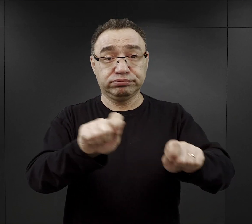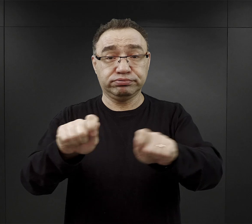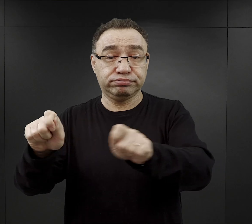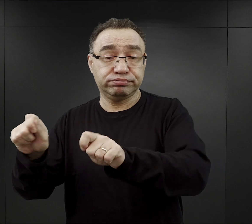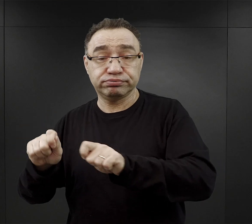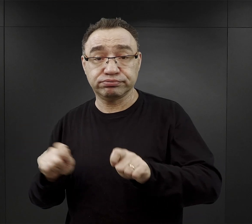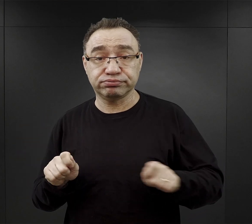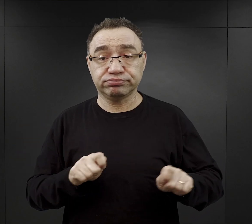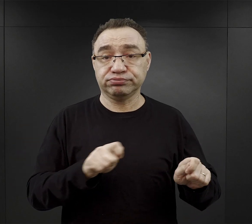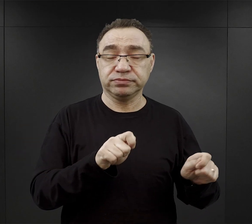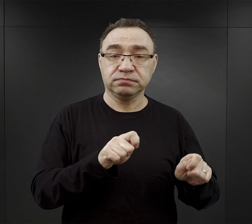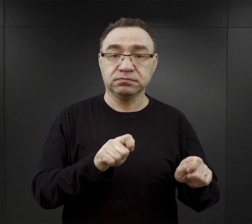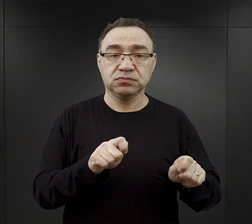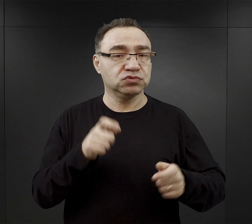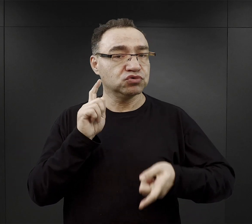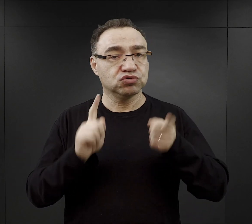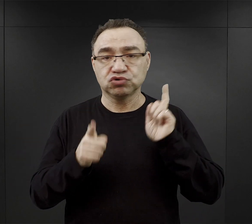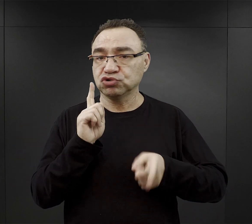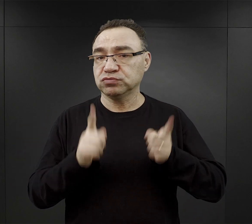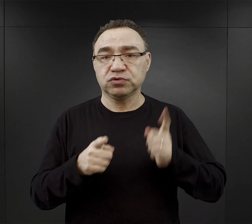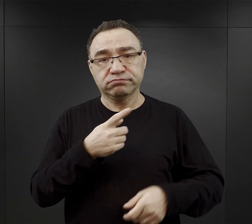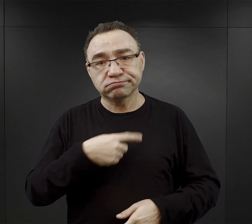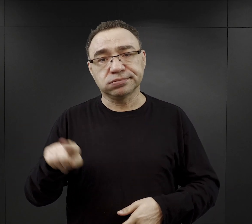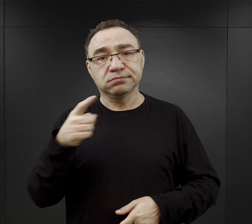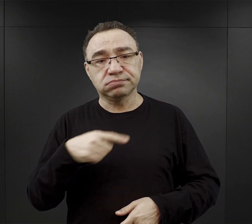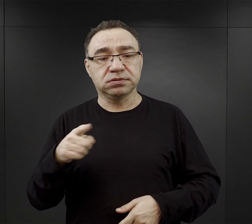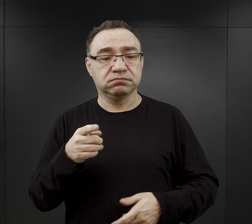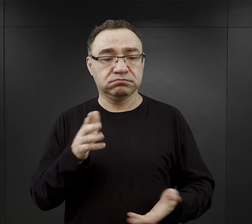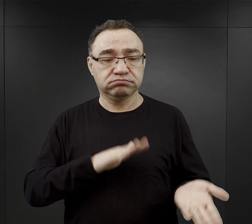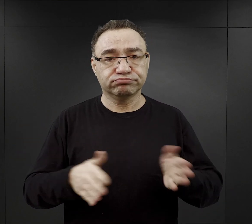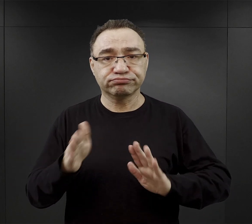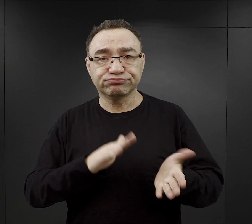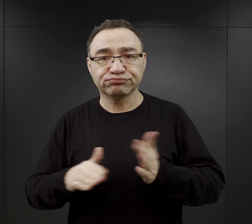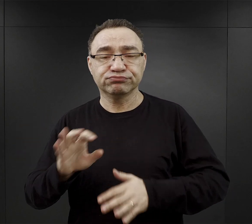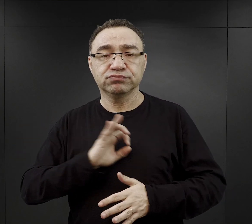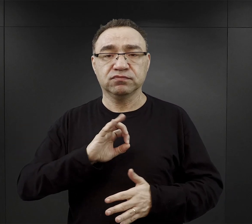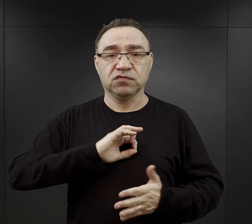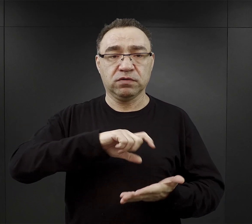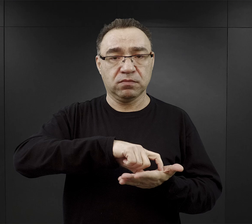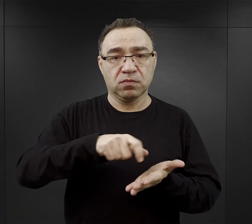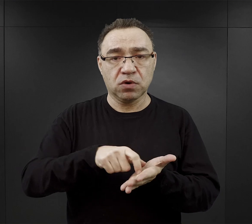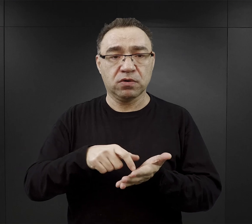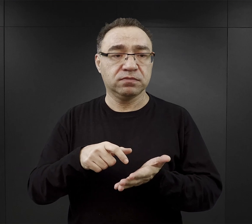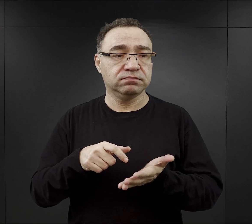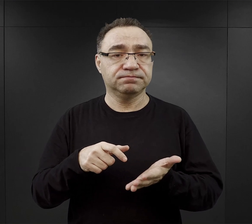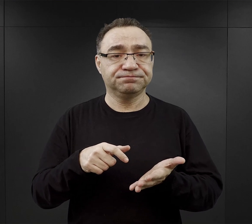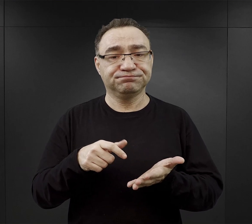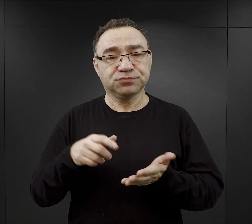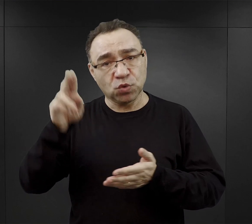Więźniowie w bardzo szybkim tempie musieli uporządkować swoje izby, załatwić potrzeby fizjologiczne,